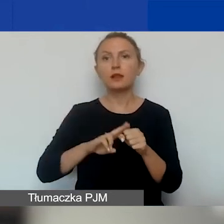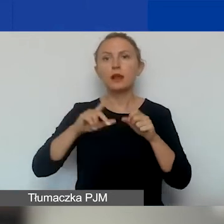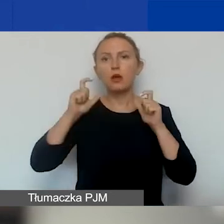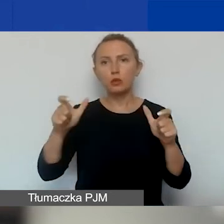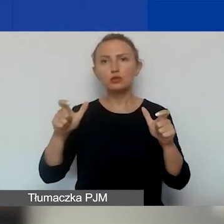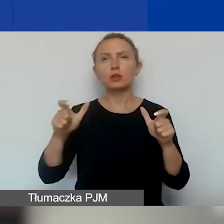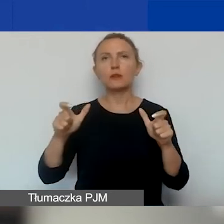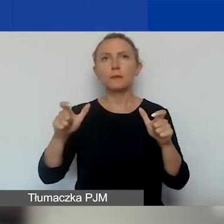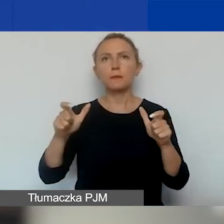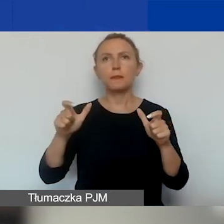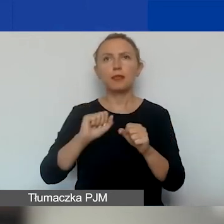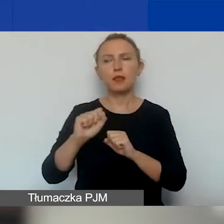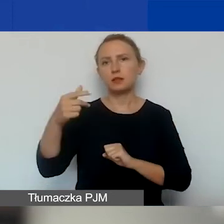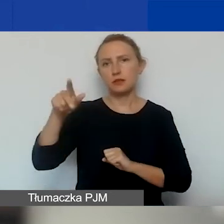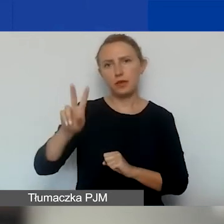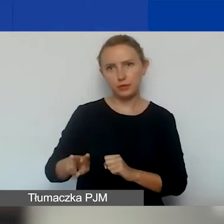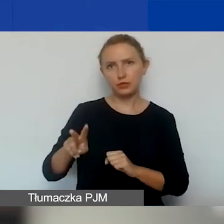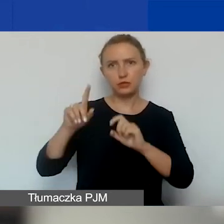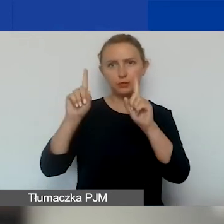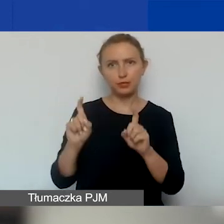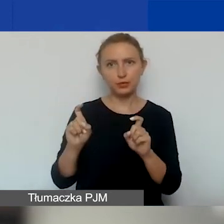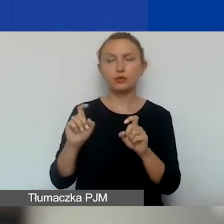macie dwa miesiące na rozpoczęcie projektów.